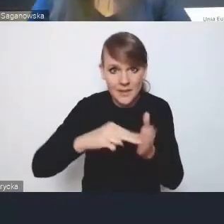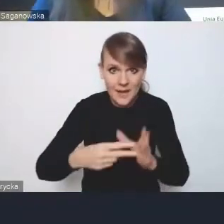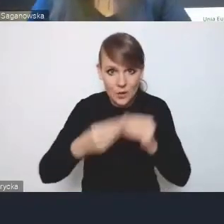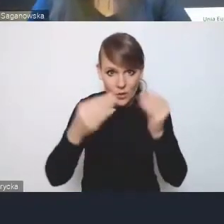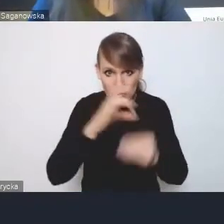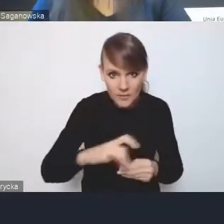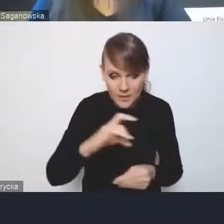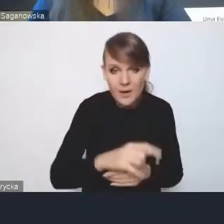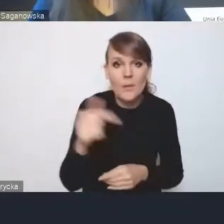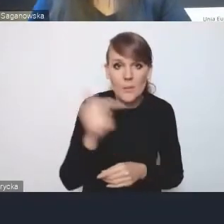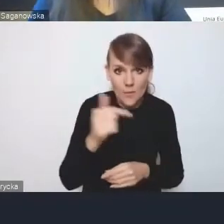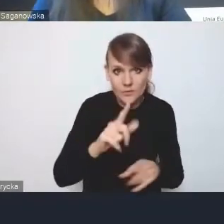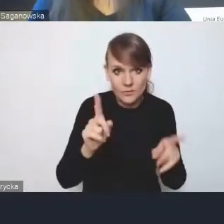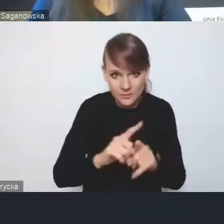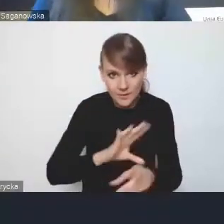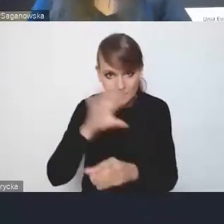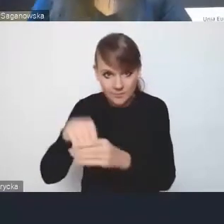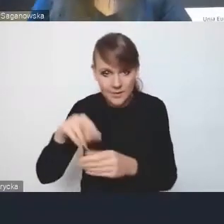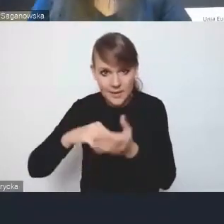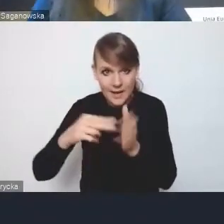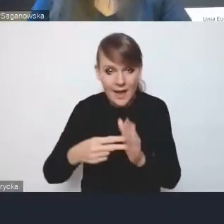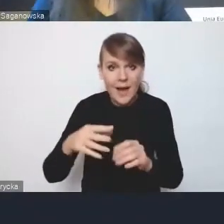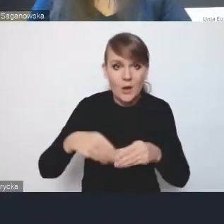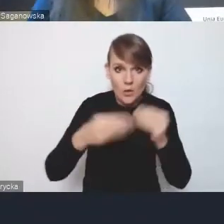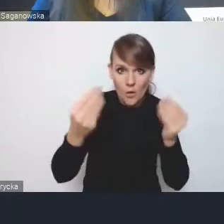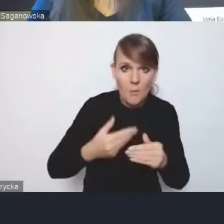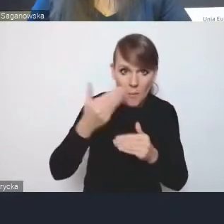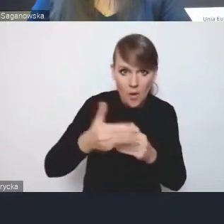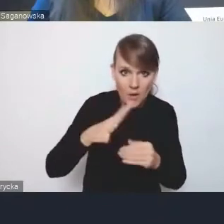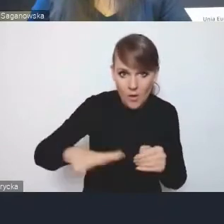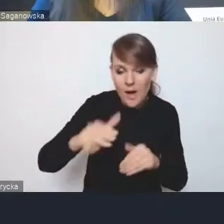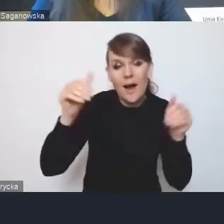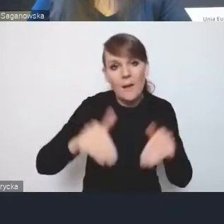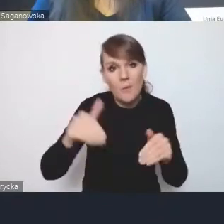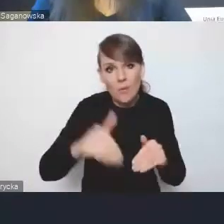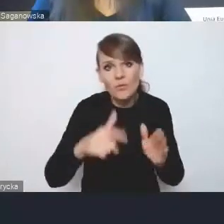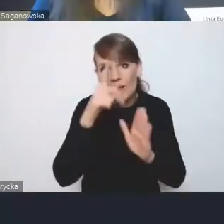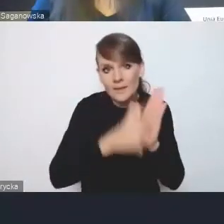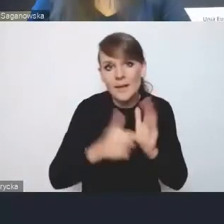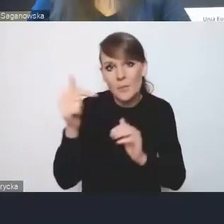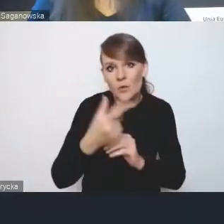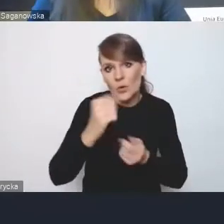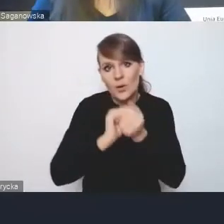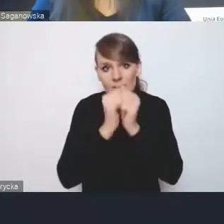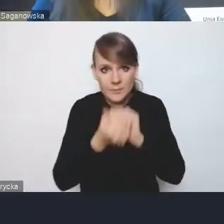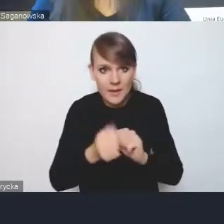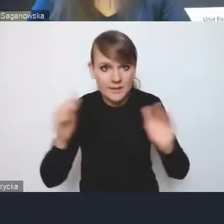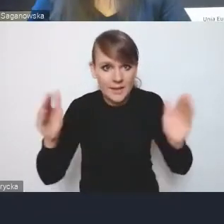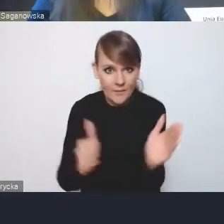powinny być zawarte też w strategii rozwoju ponadlokalnego, czy może powinniśmy ten katalog odrobinę zmienić, zawęzić, rozłączać?